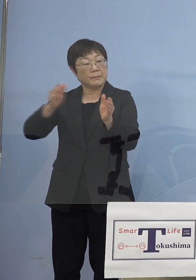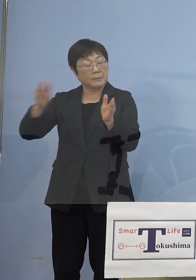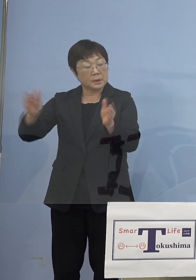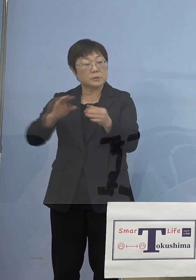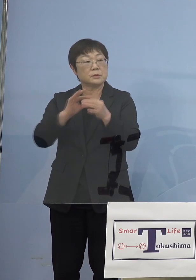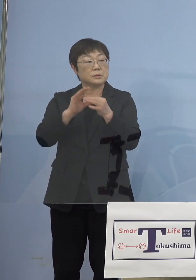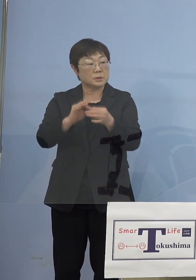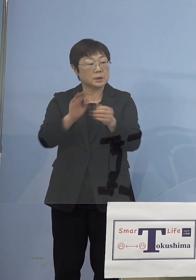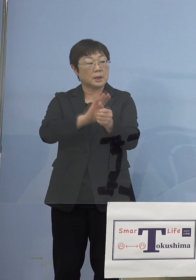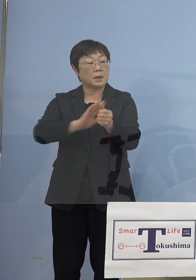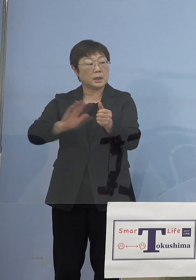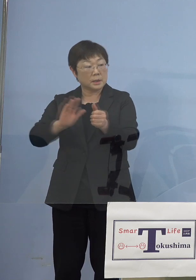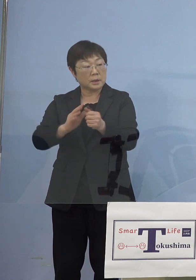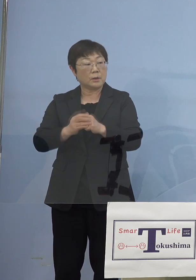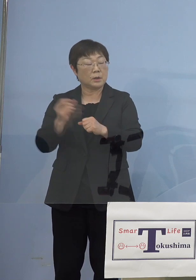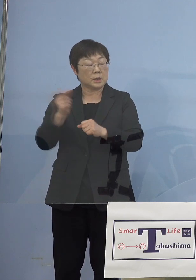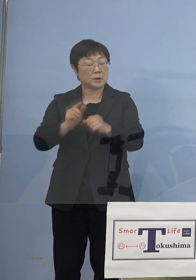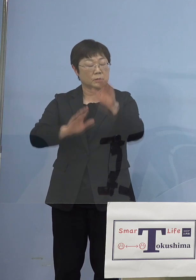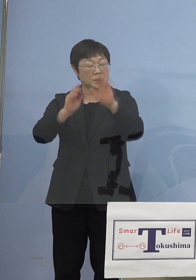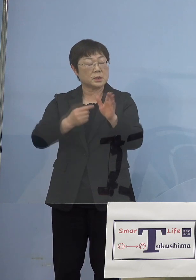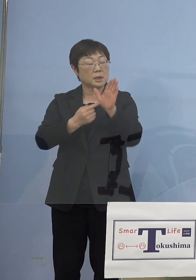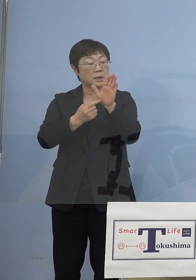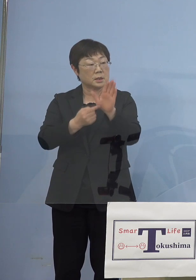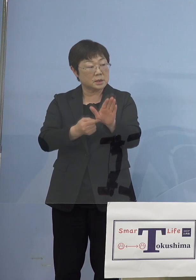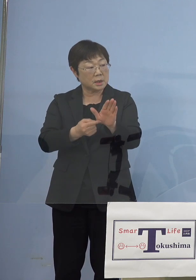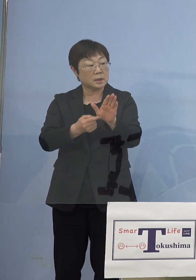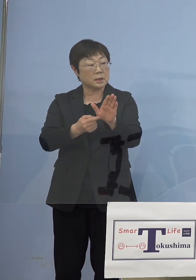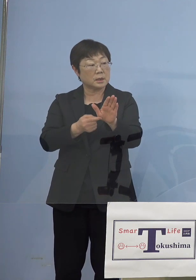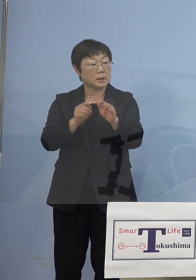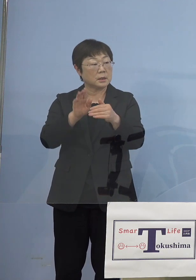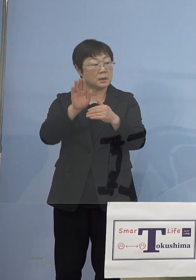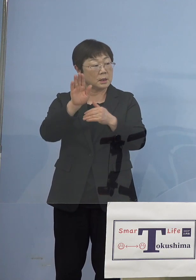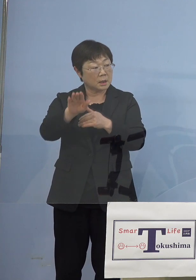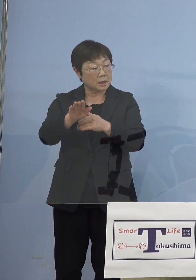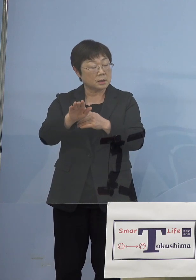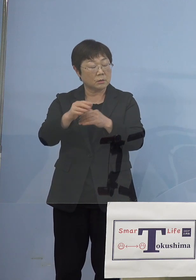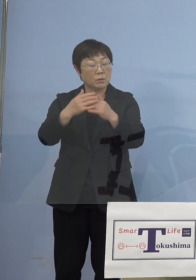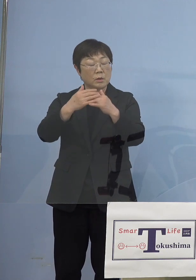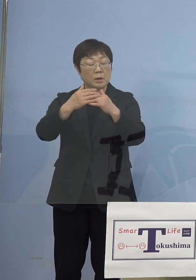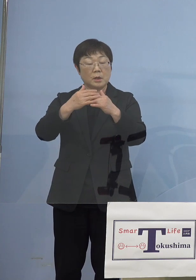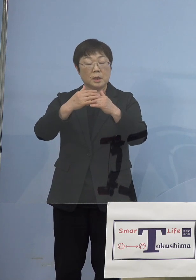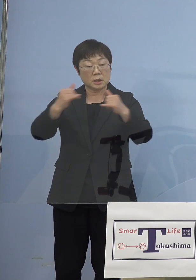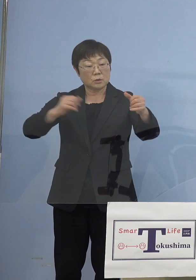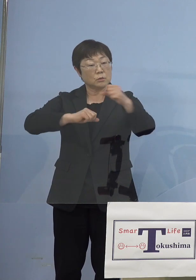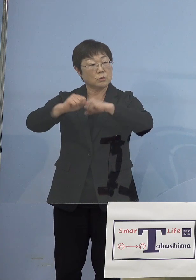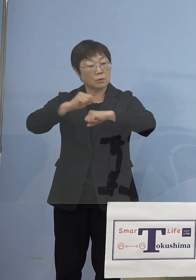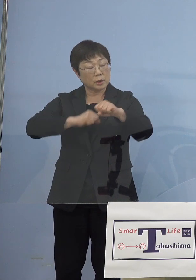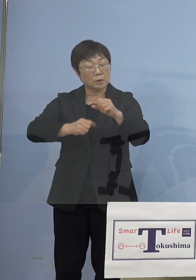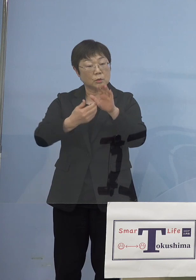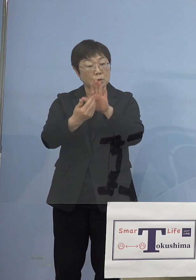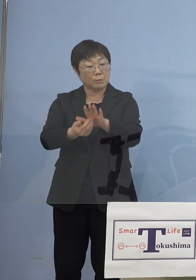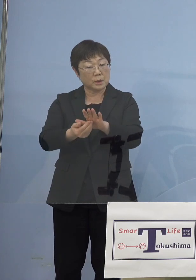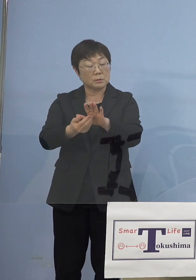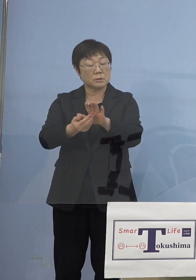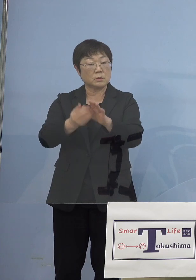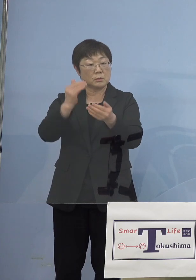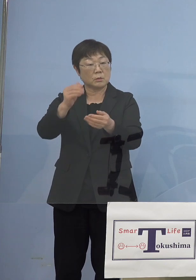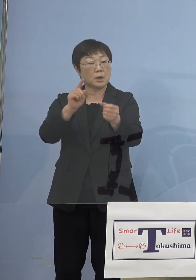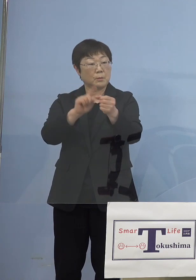やはり緊急事態宣言が出ている地域からの 人流を防ぐというのは 一つの大きな目的 という理解でよろしいでしょうか